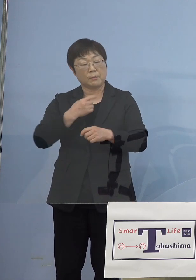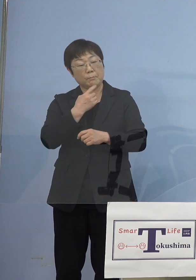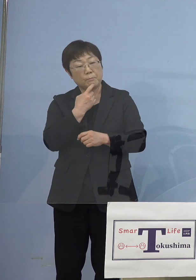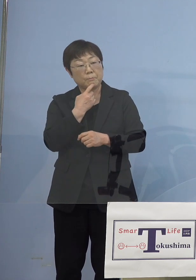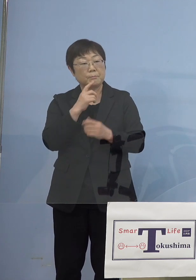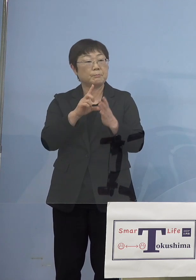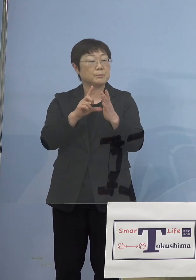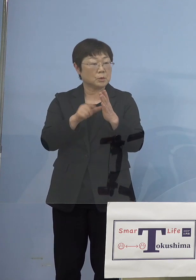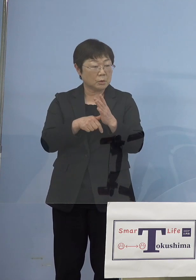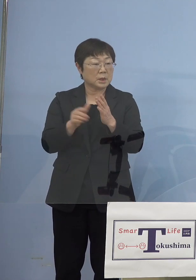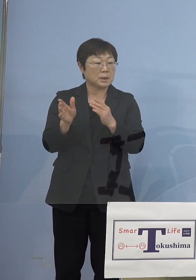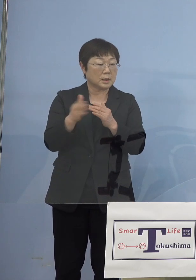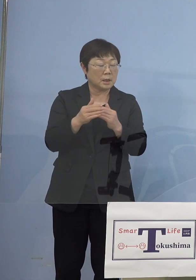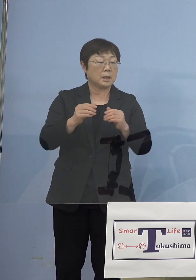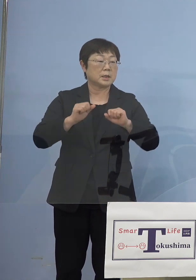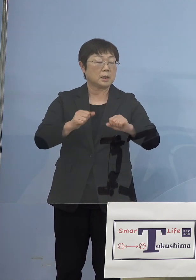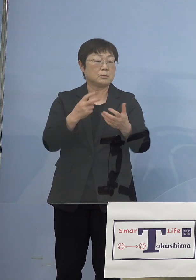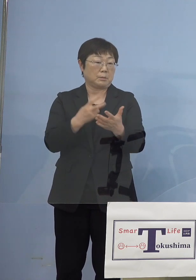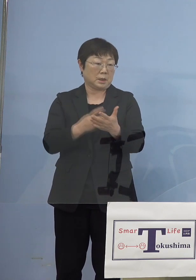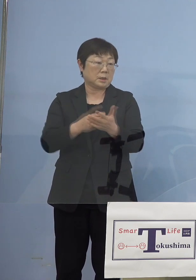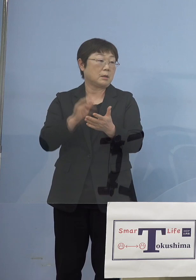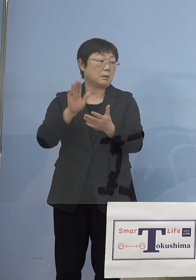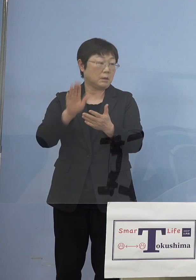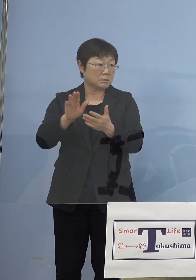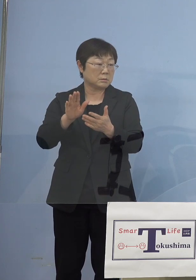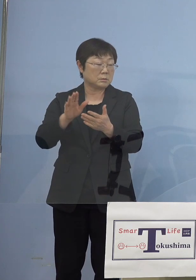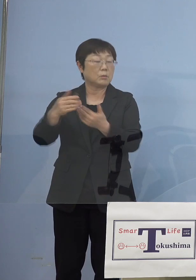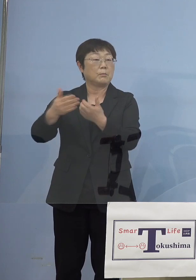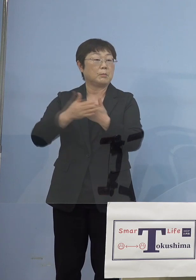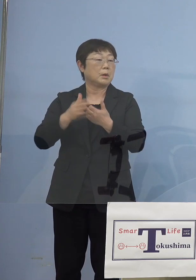と言った段階でやるべきじゃないかと そういったご意見も座長自ら